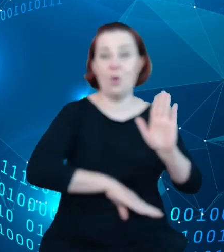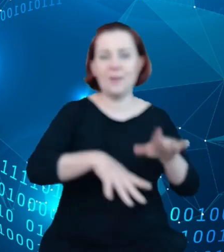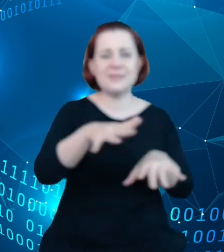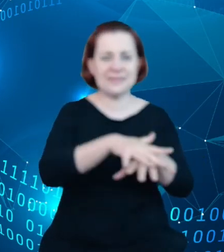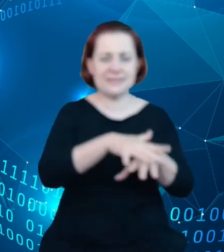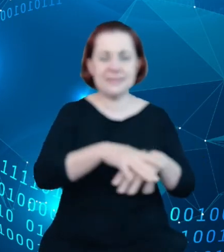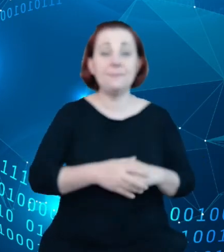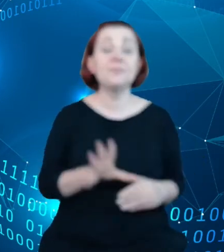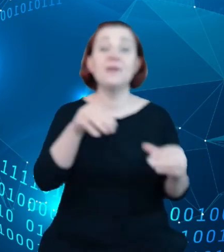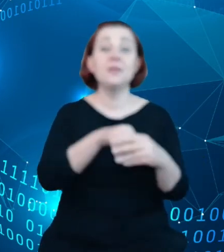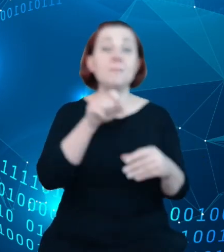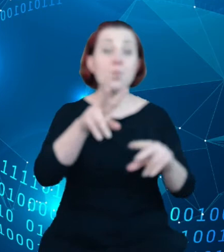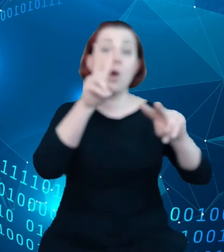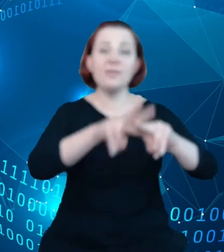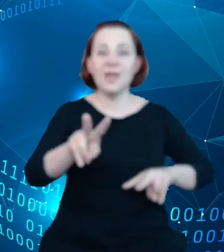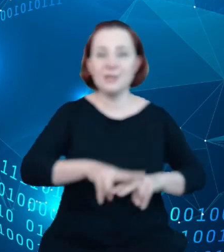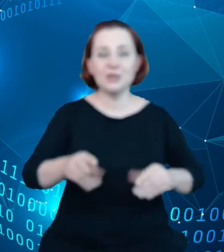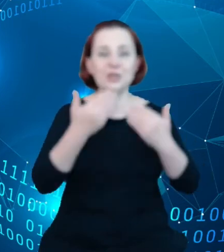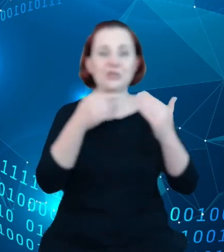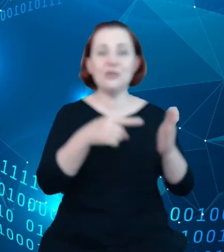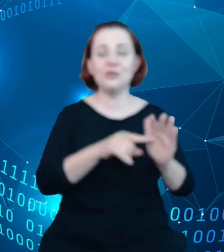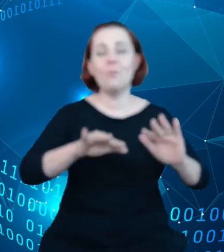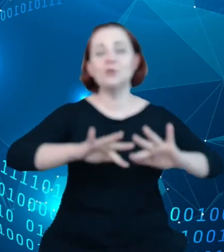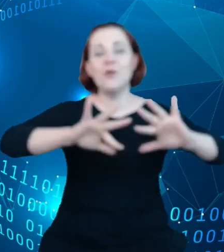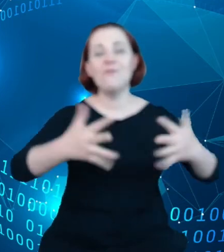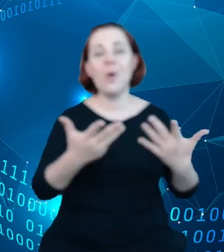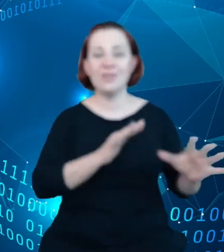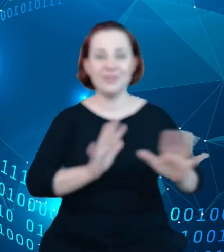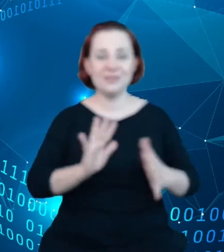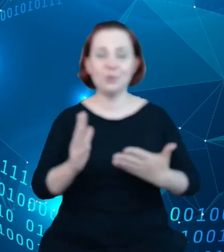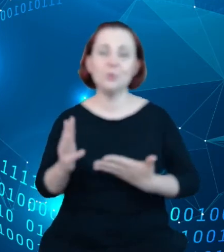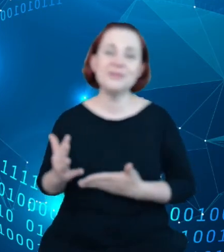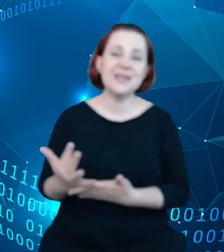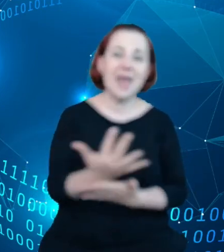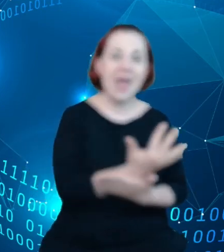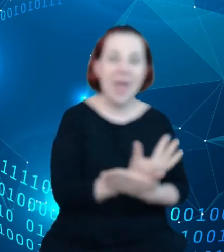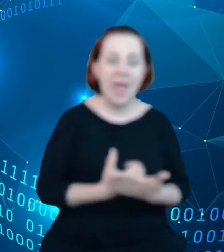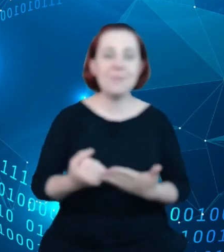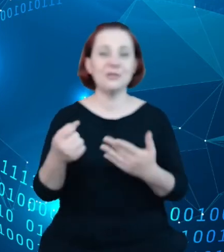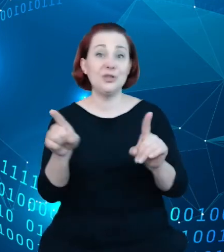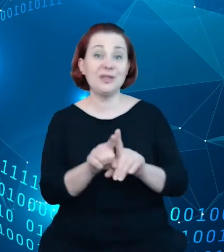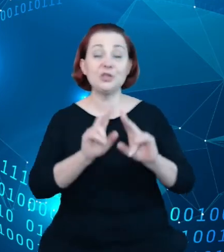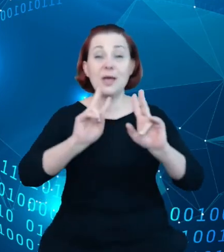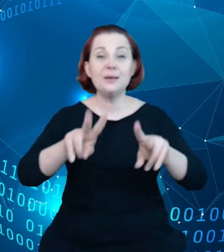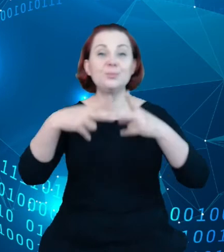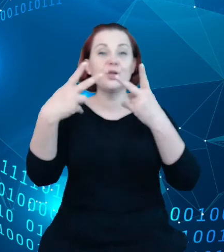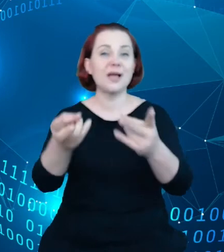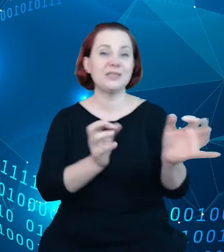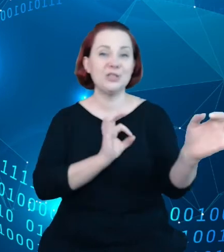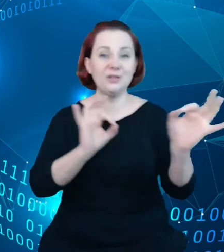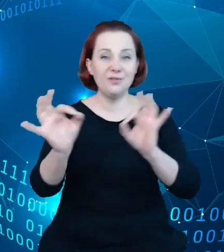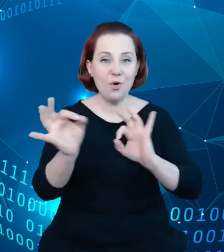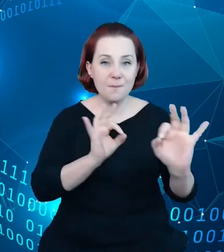pozwalają w prosty sposób zebrać oraz przekazać informacje do rejestru, czyli